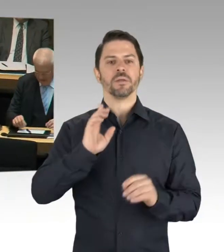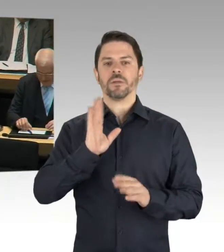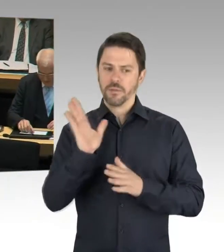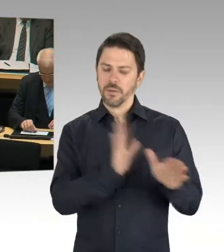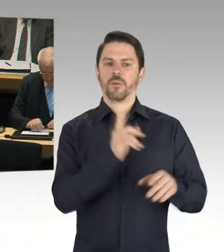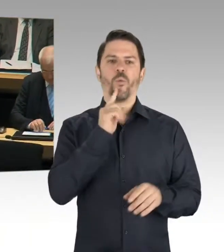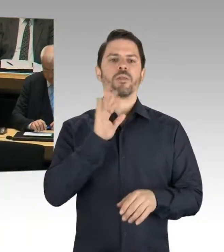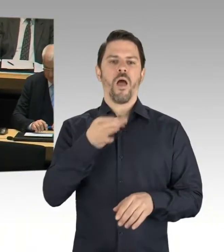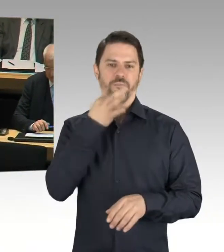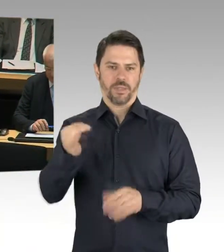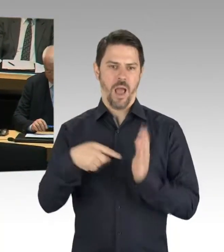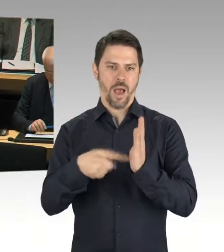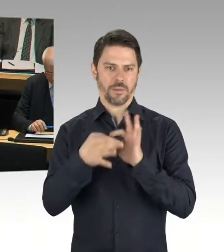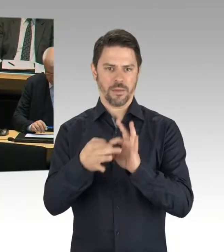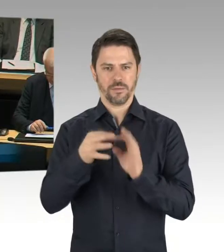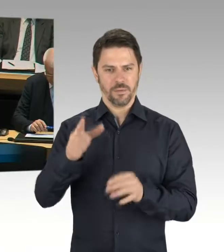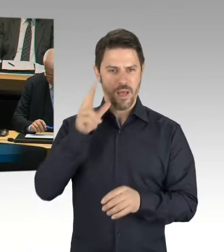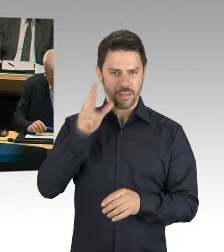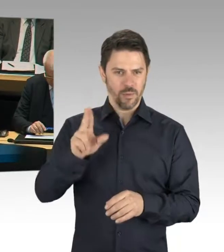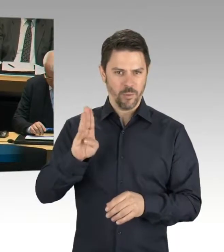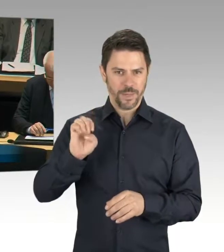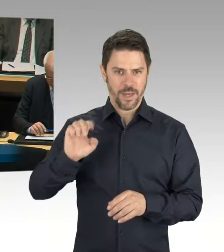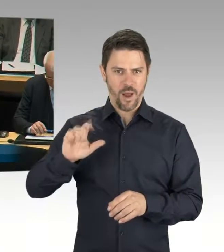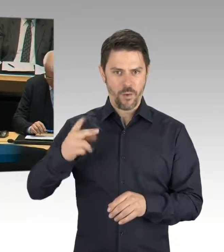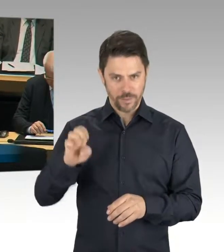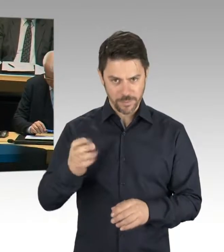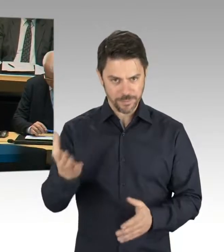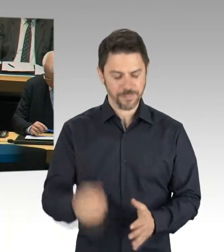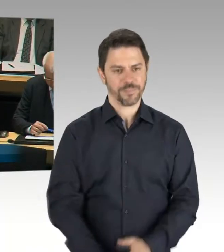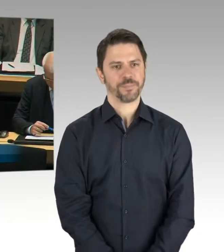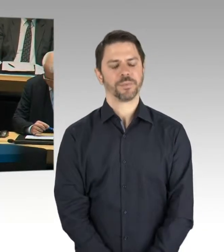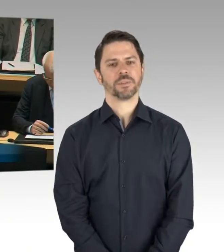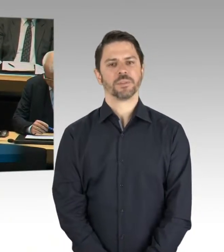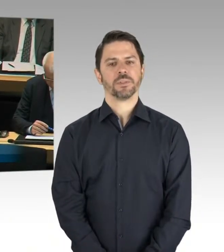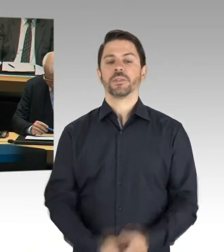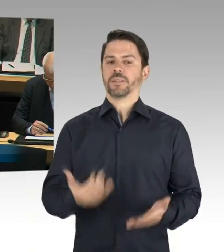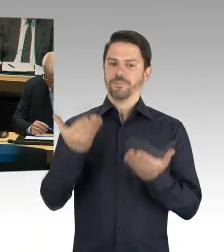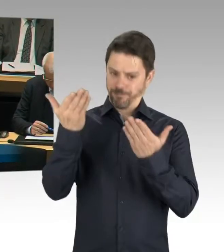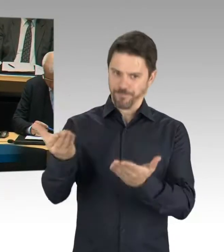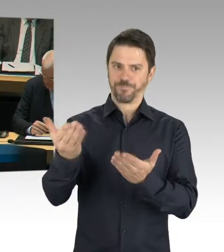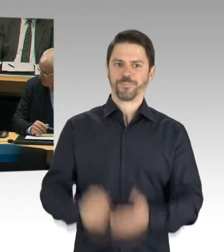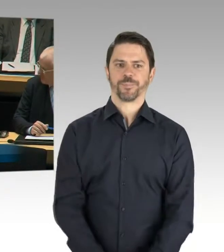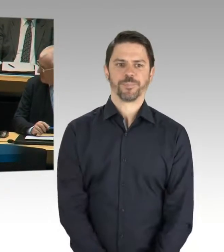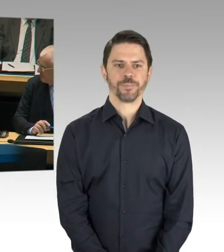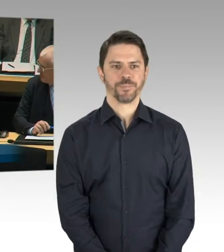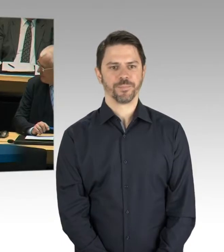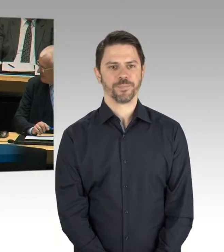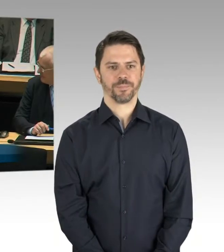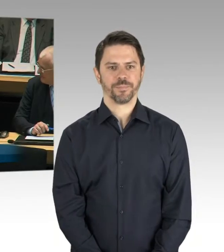(Rednerwechsel) Bin ich zu hören? Ja. Vielen Dank, Frau Senatorin. Wenn Sie das Fehlen einer solchen Initiative offenbar bedauern,